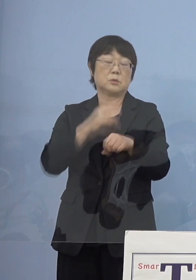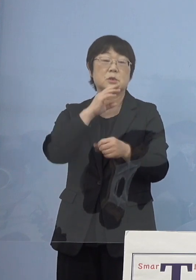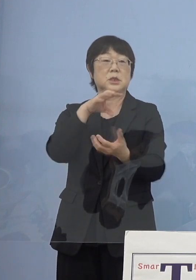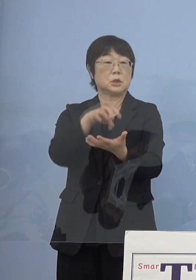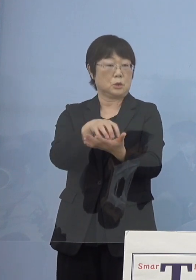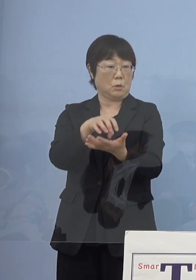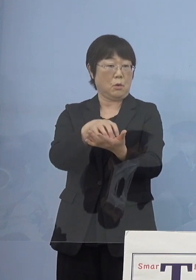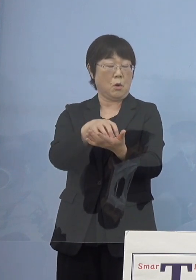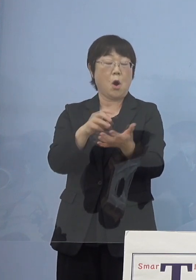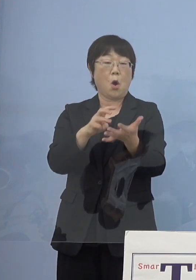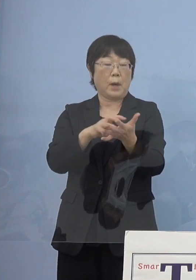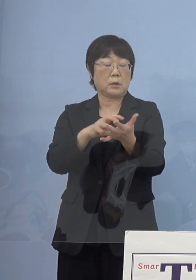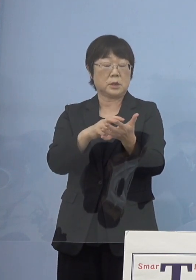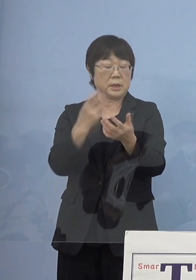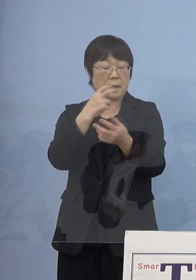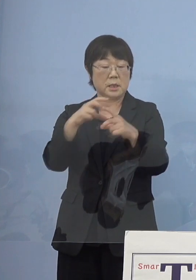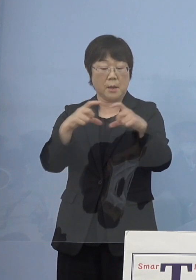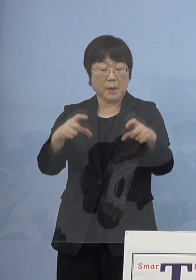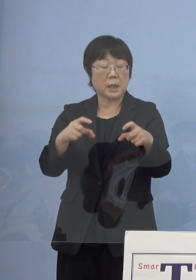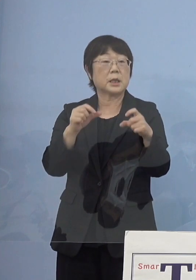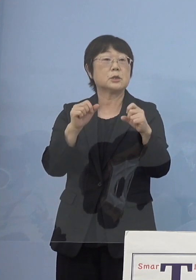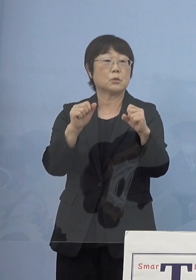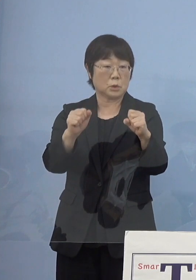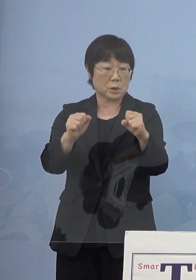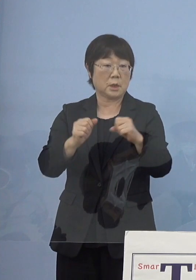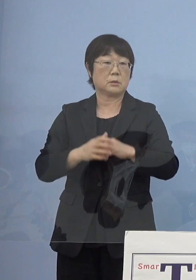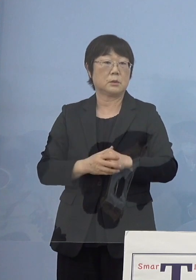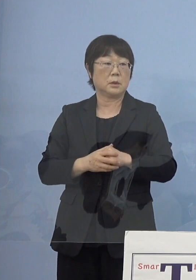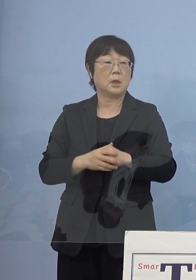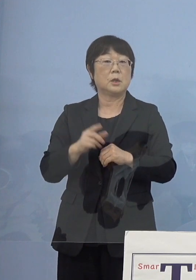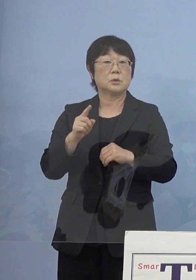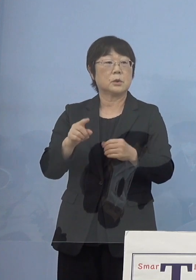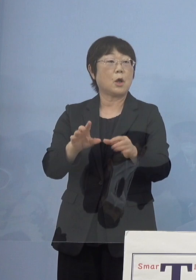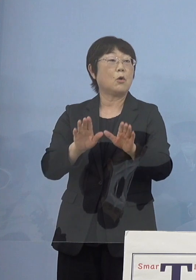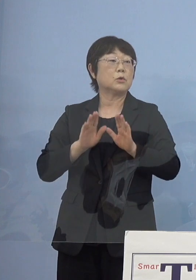ワクチン検査パッケージ やっておりますのでこうしたものを受ける中で